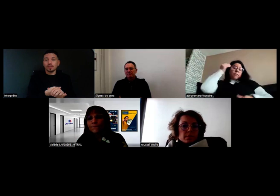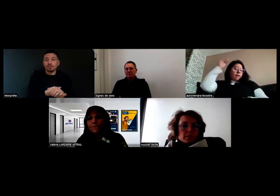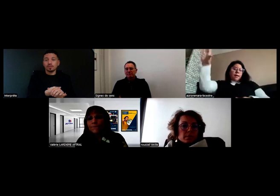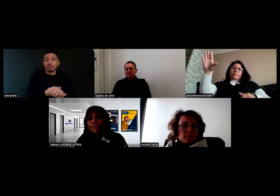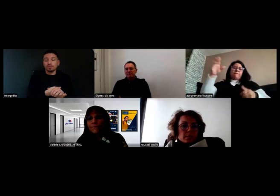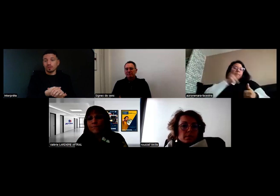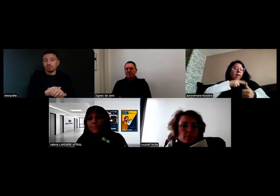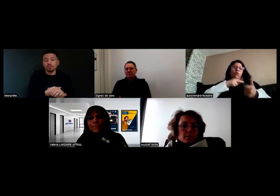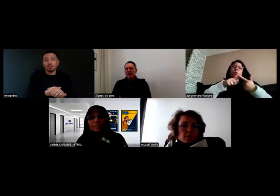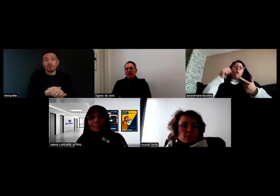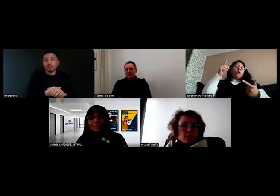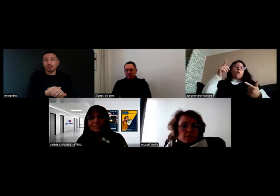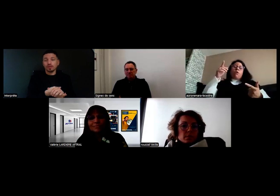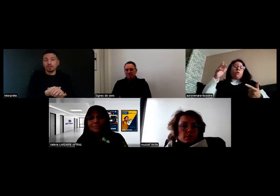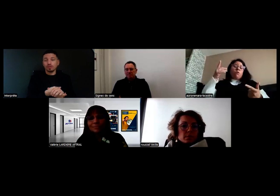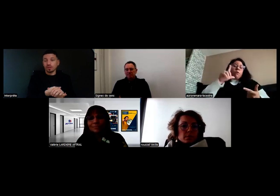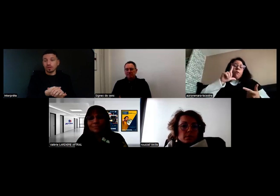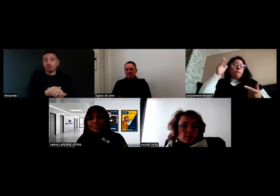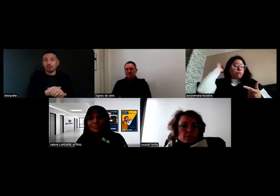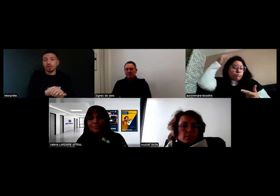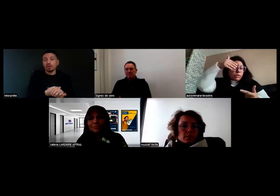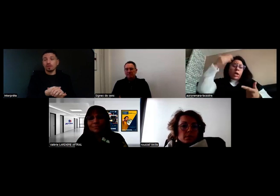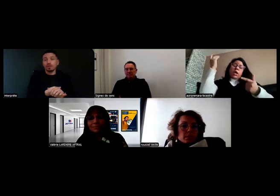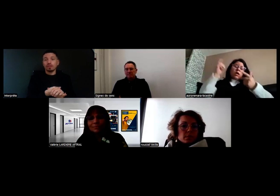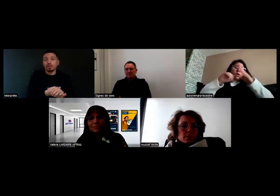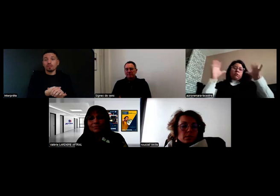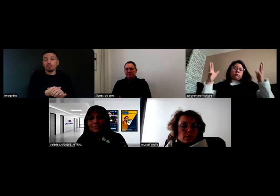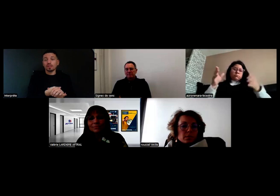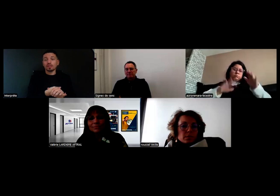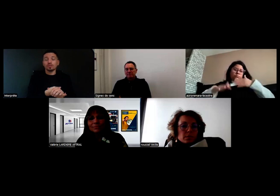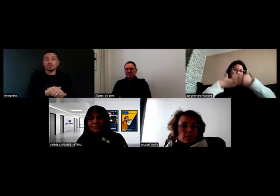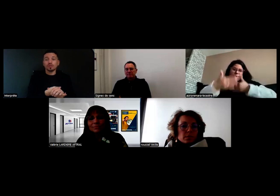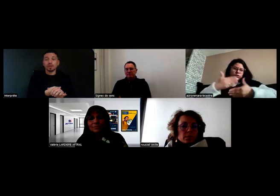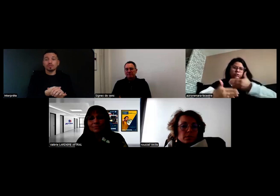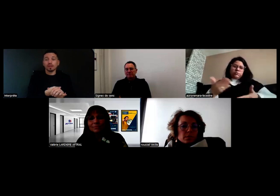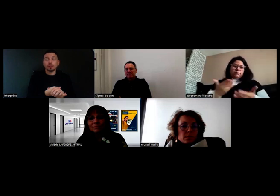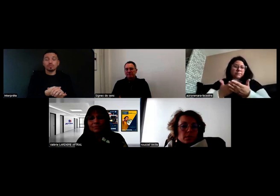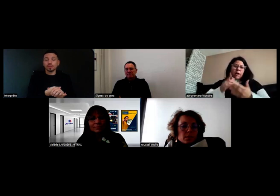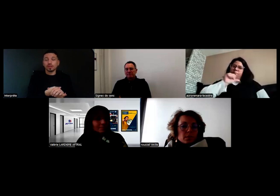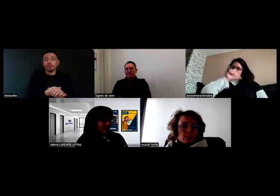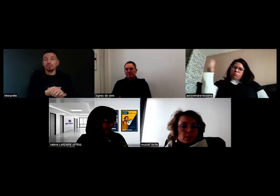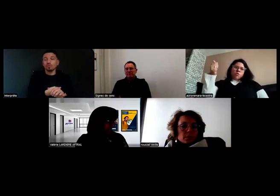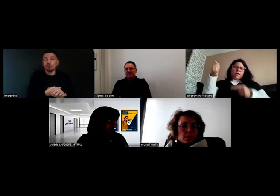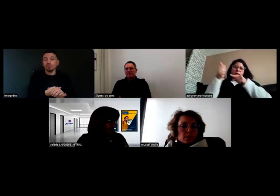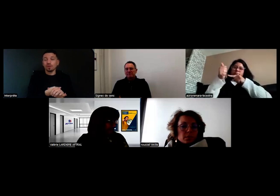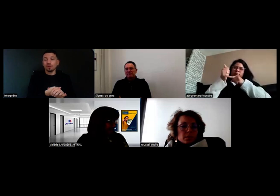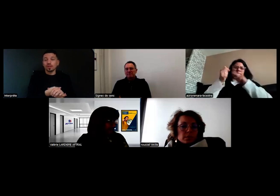mais voilà, je préviens l'employeur, qui ensuite prévient les pompiers ou autres.